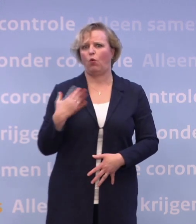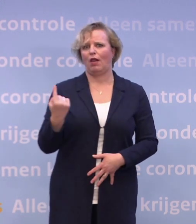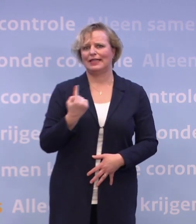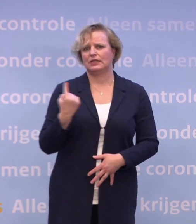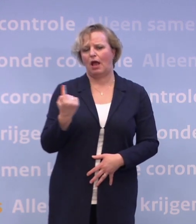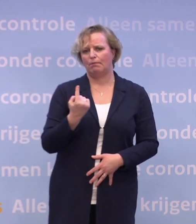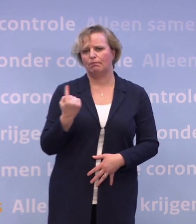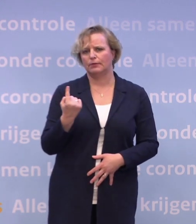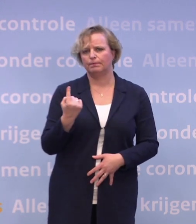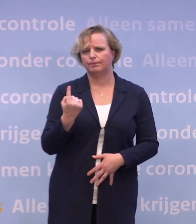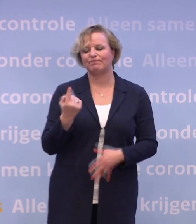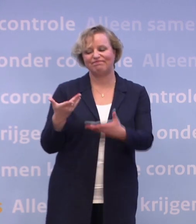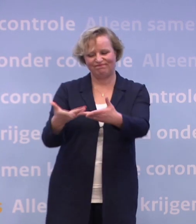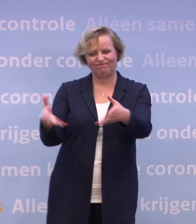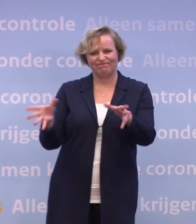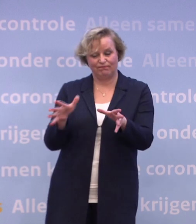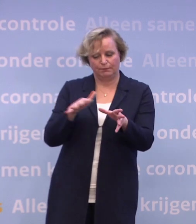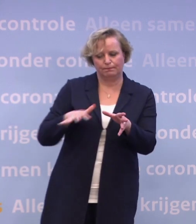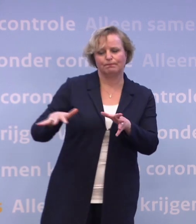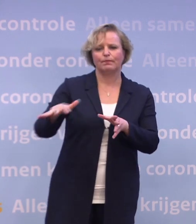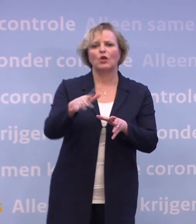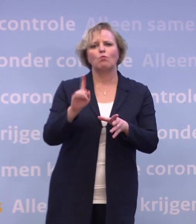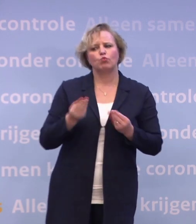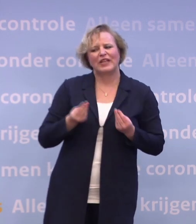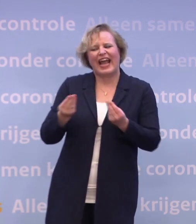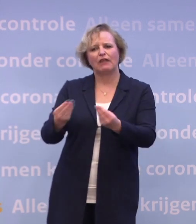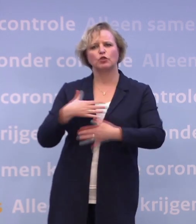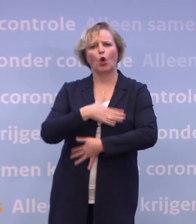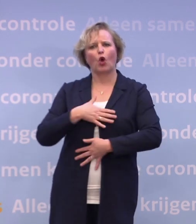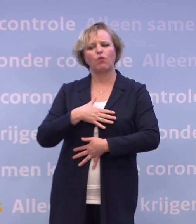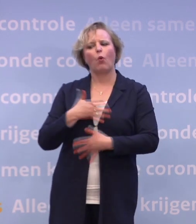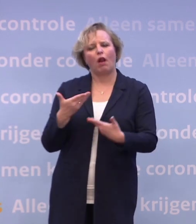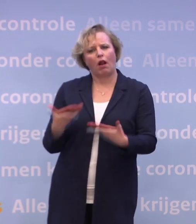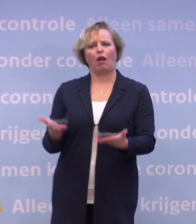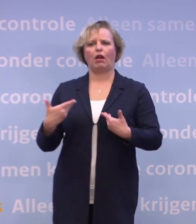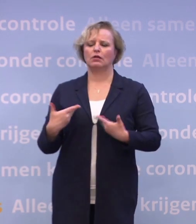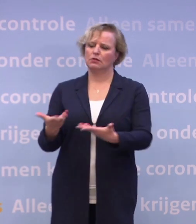Laten we juist die mensen het gevoel geven dat we ze zien en er voor hen zijn.